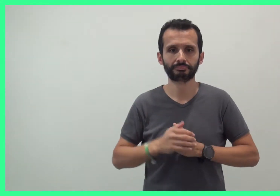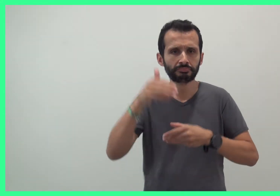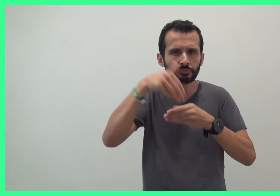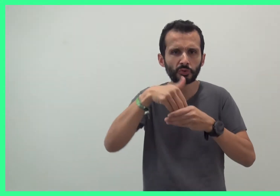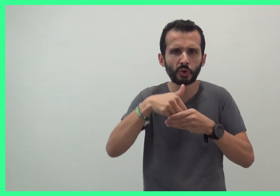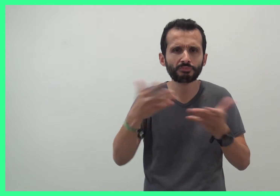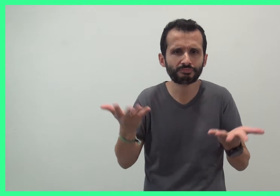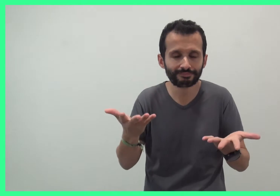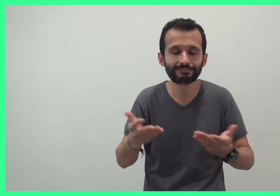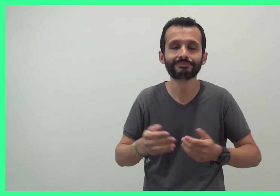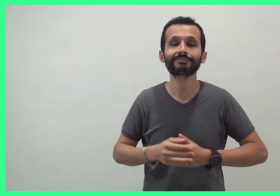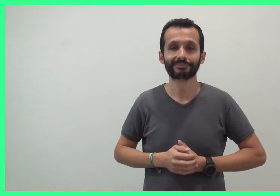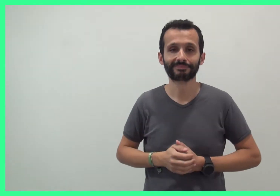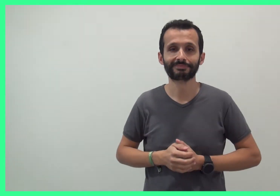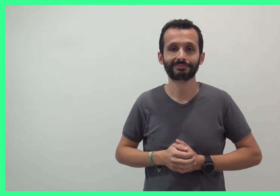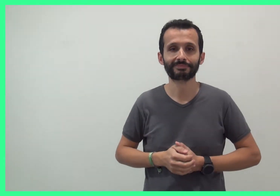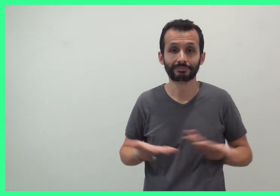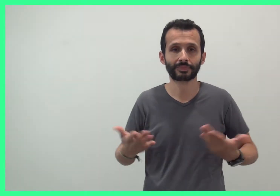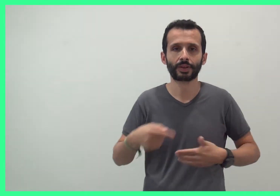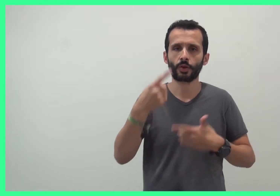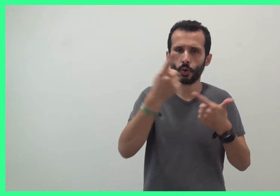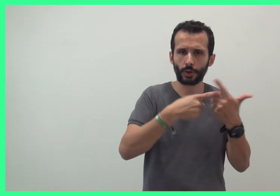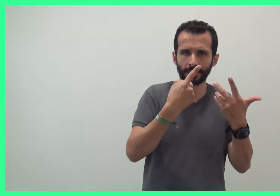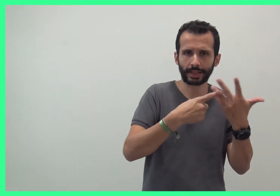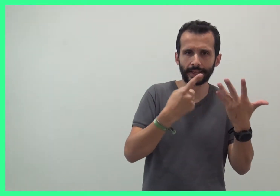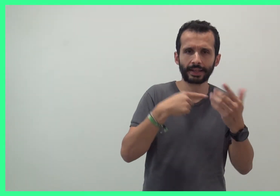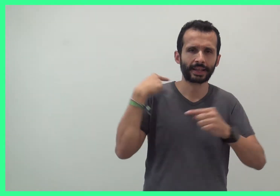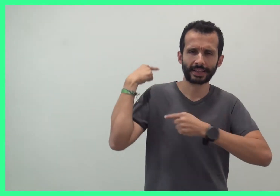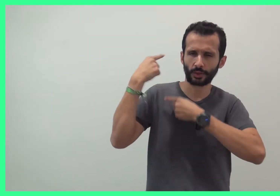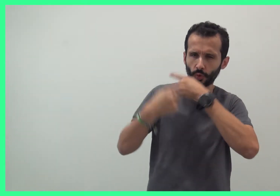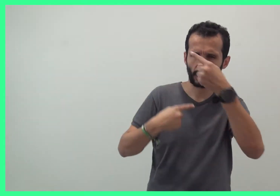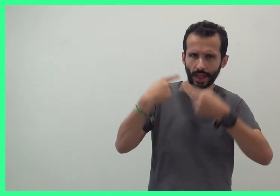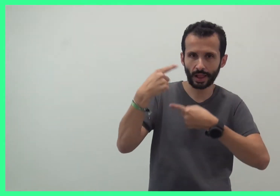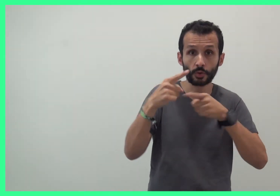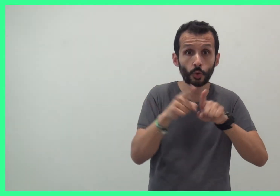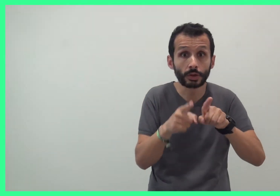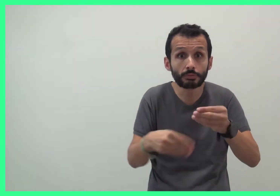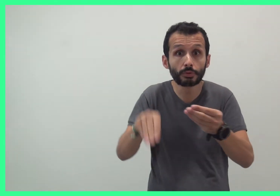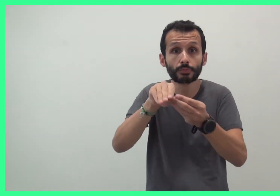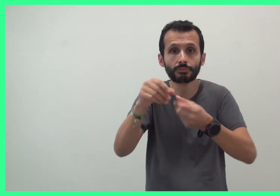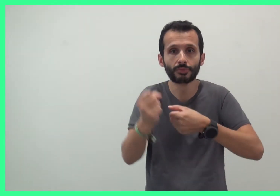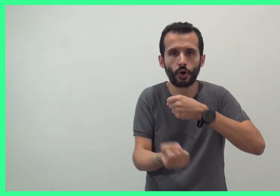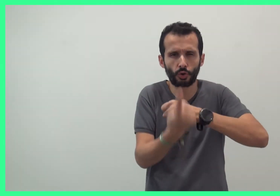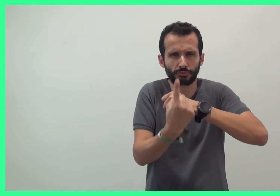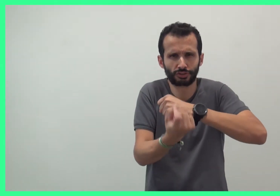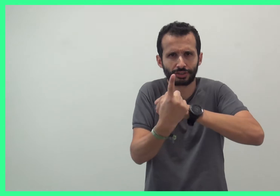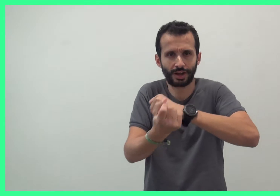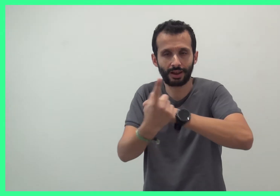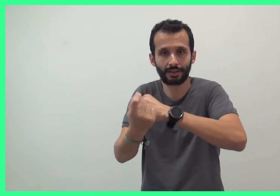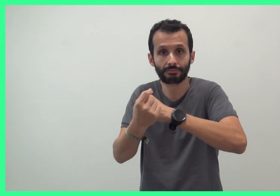Qu'est ce que c'est ? Des comptines traditionnelles et des créations originales